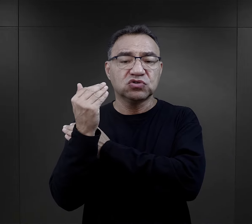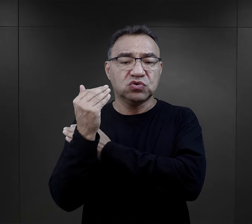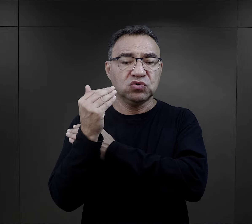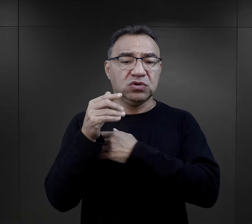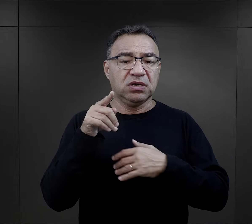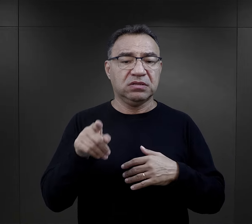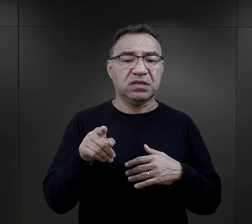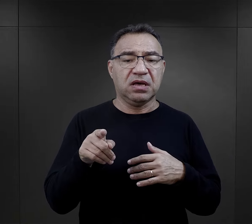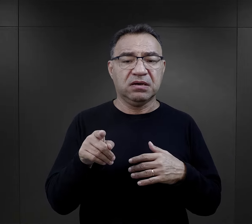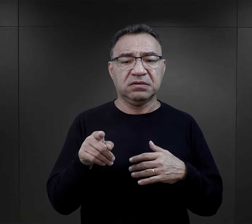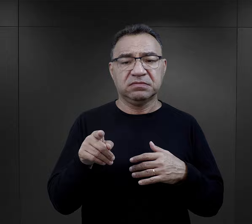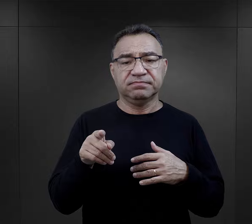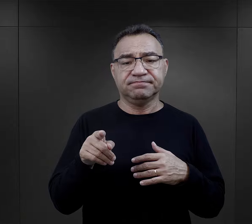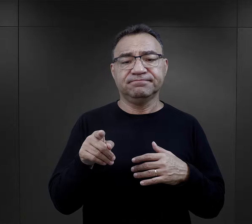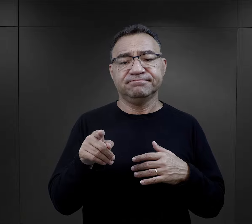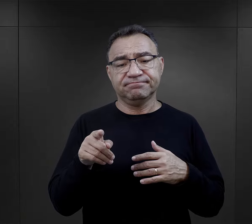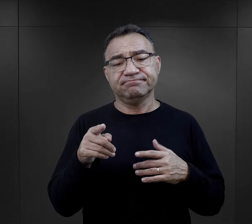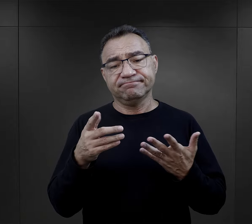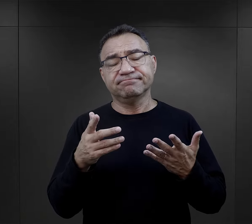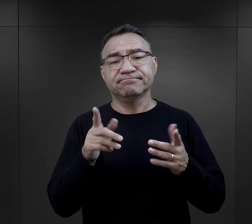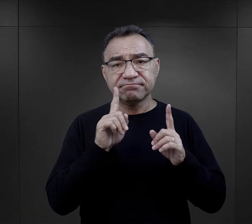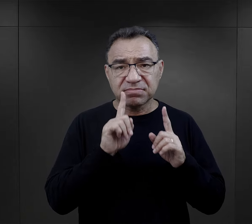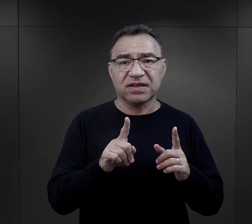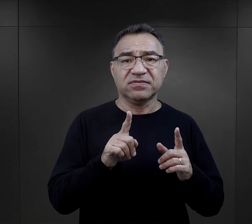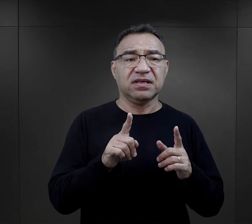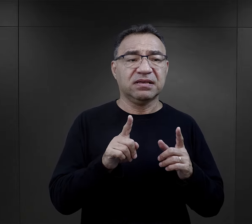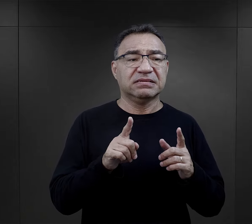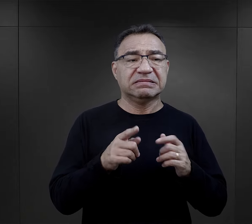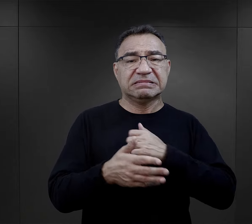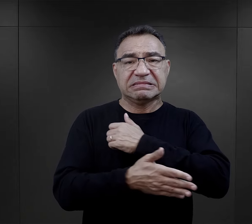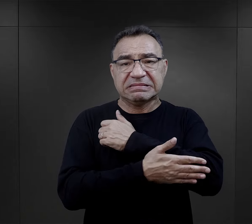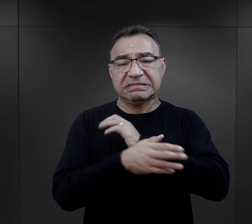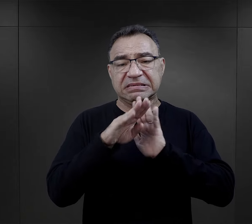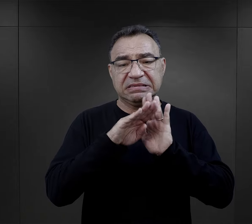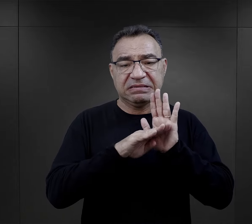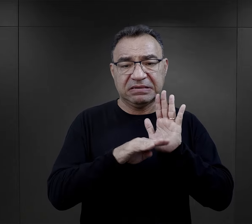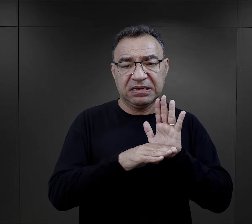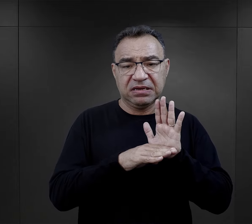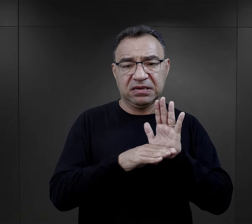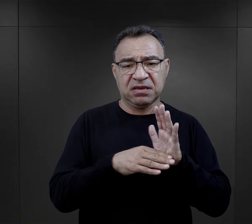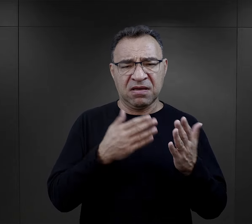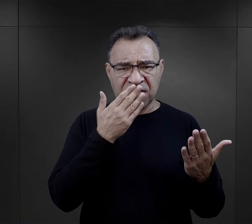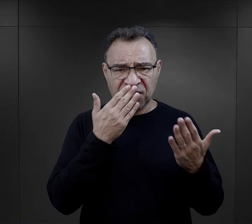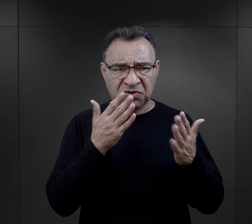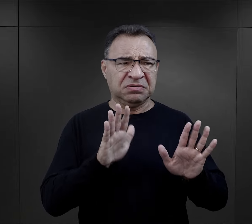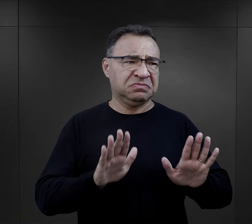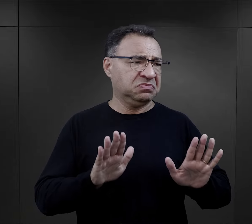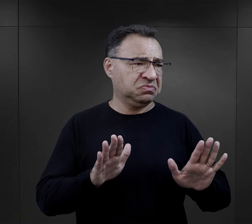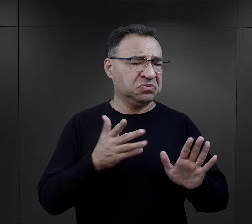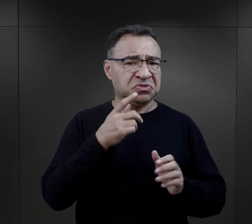ta procedura, no owszem jako kolejna nie wyglądała jeszcze tak złowrogo.